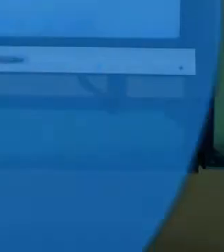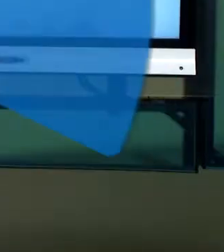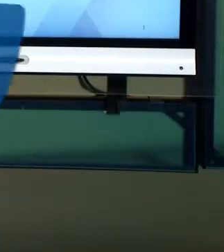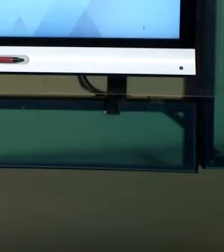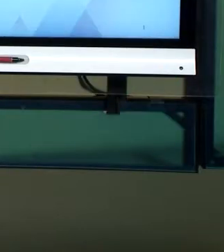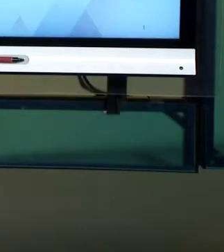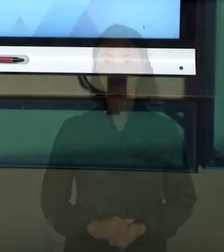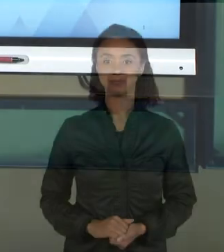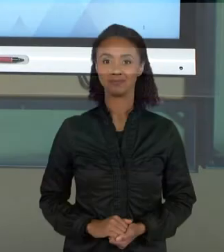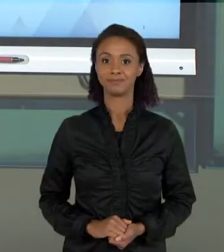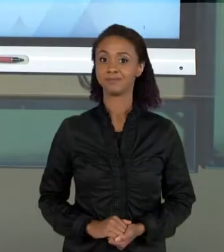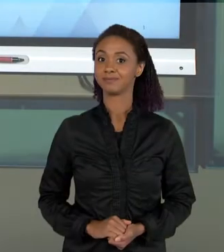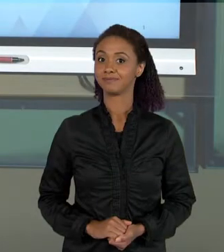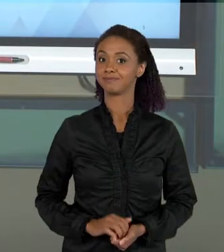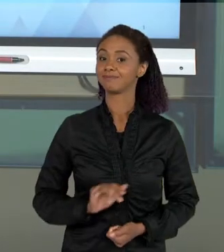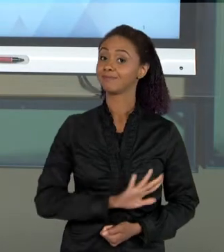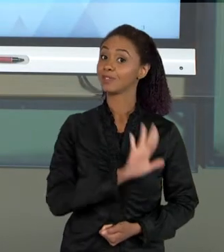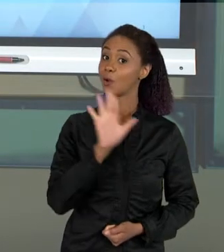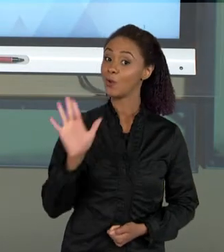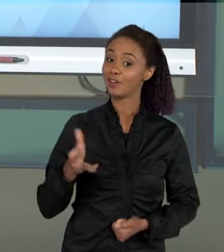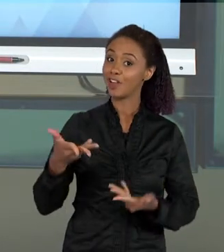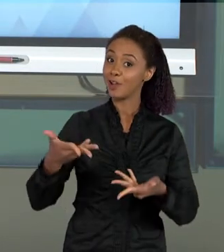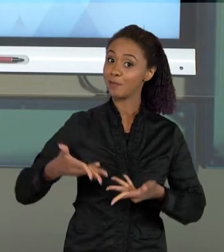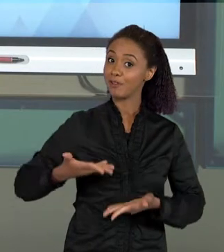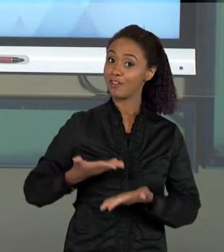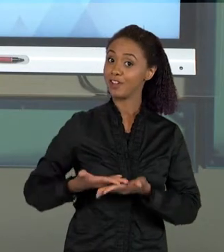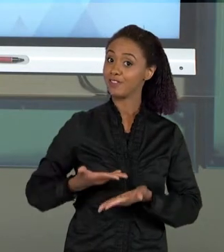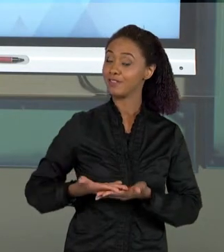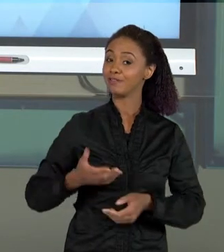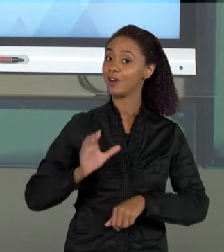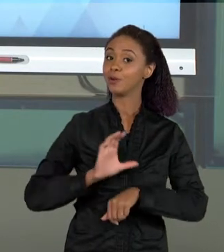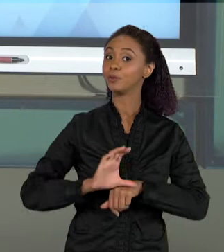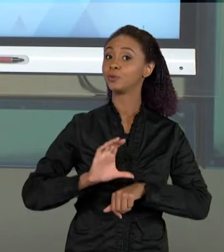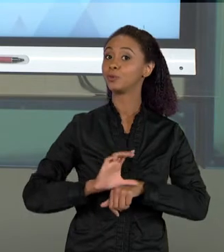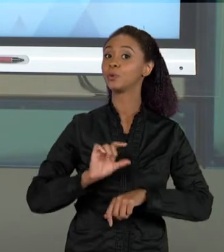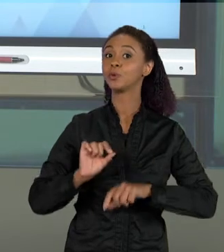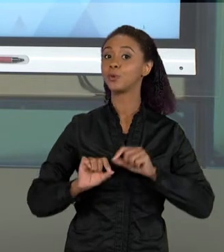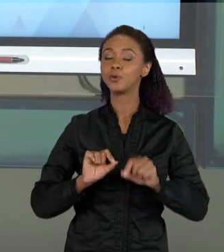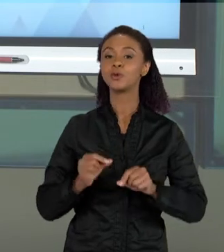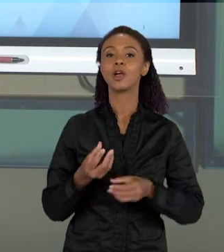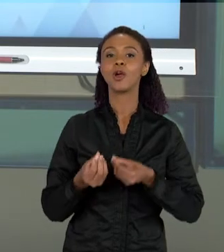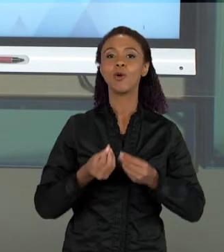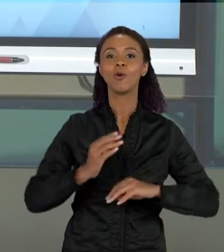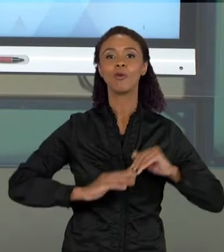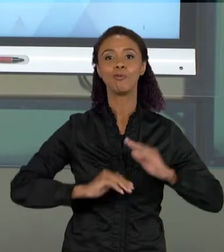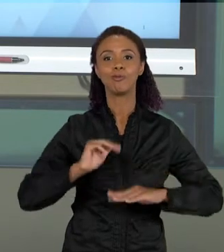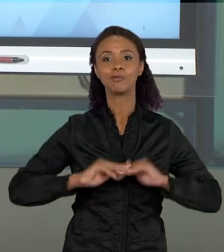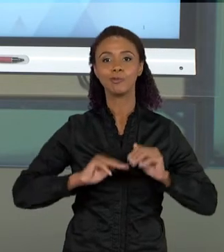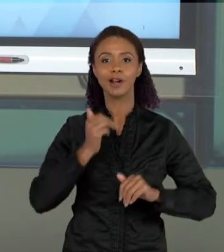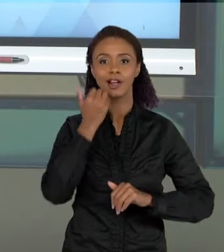[MARCELO] OLÁ, SEJAM BEM VINDOS A MAIS UMA AULA DO NOSSO CURSO DE FUNDAMENTOS E PRÁTICAS DO ENSINO DE CIÊNCIAS. NA AULA